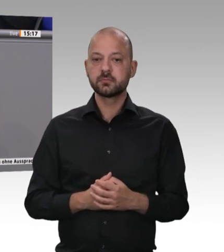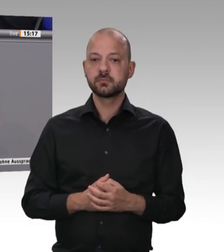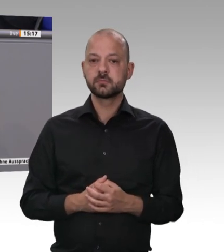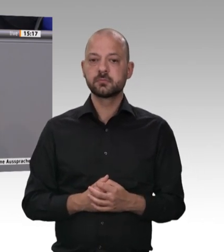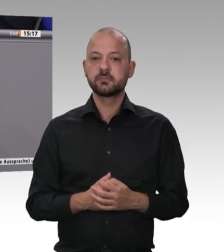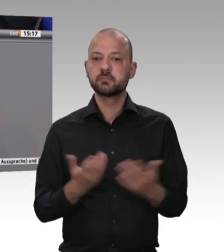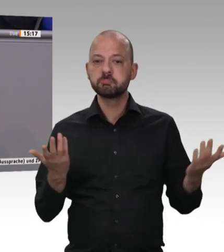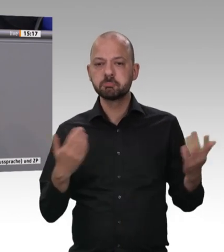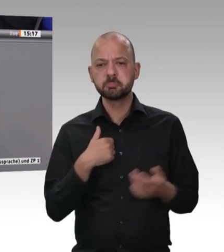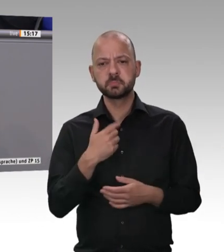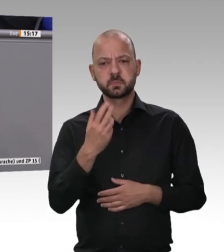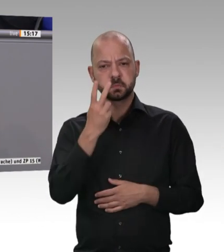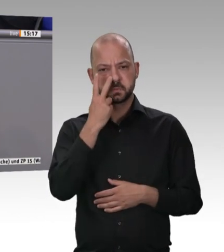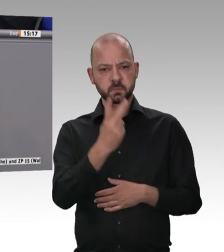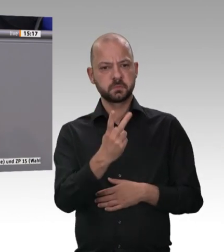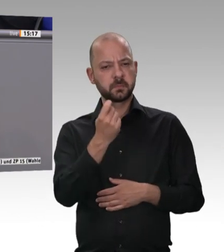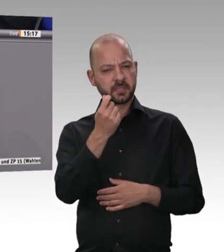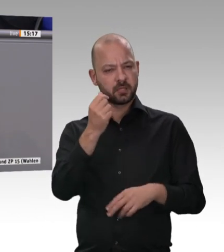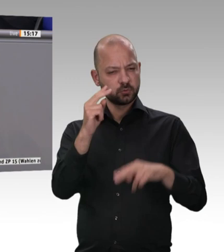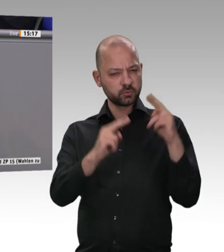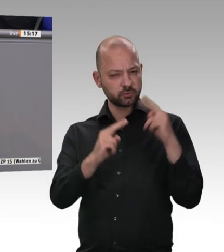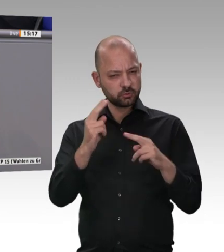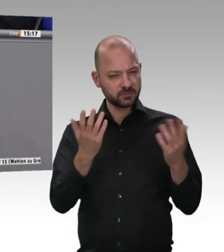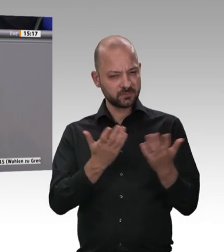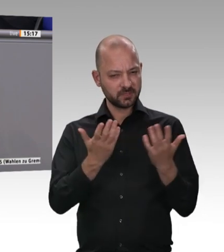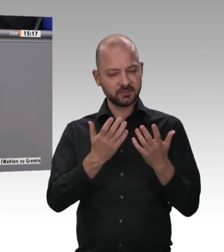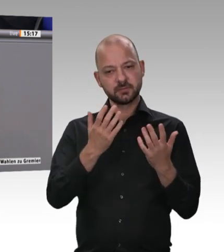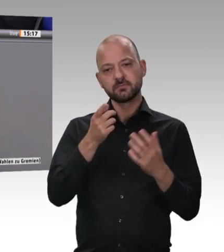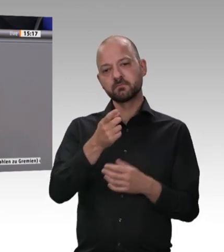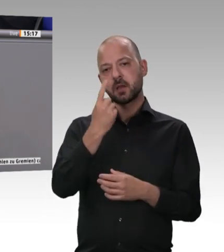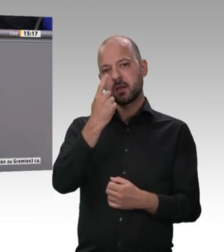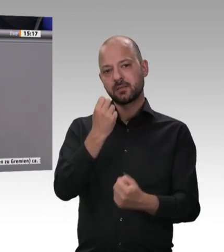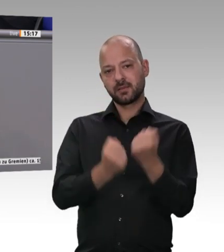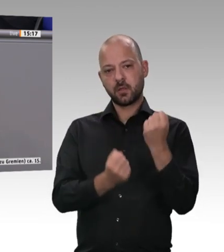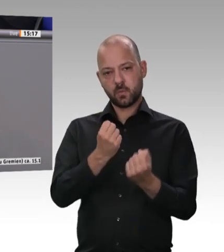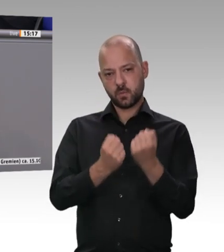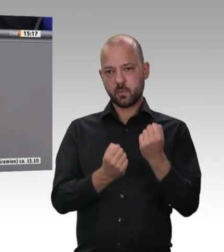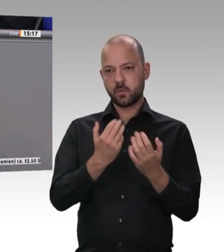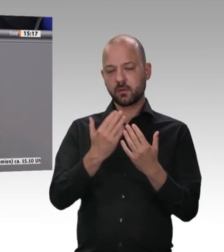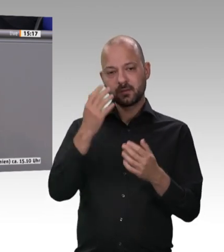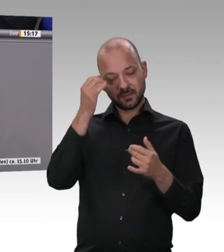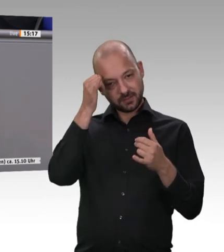Vergleich zu dem, das aus der Industrie kommt? Sie haben mir gesagt, der Preisunterschied pro Kilo ist 40 Cent.